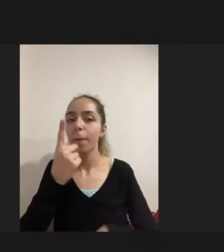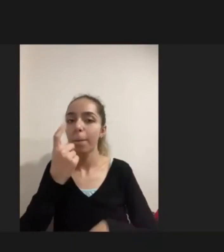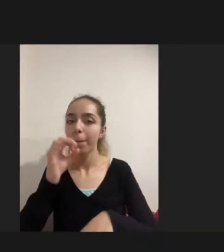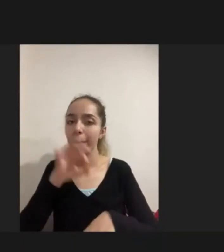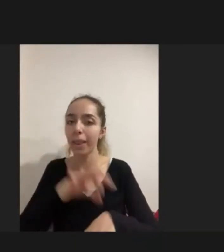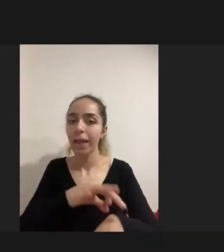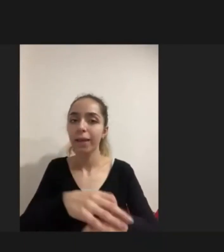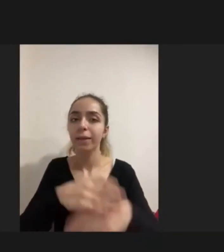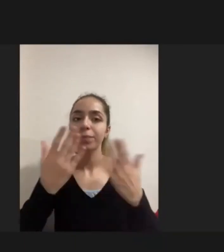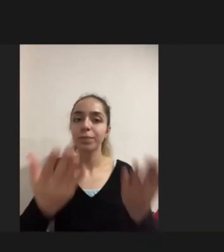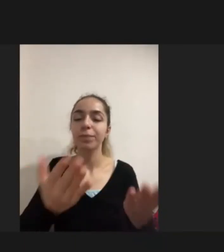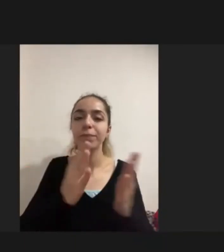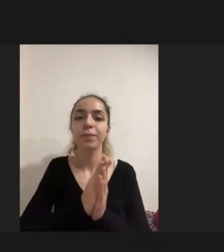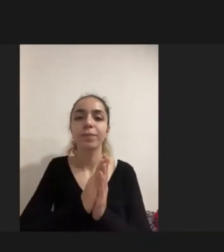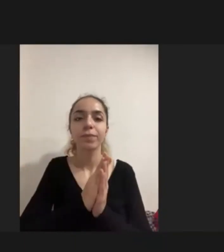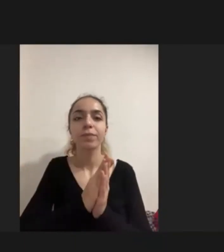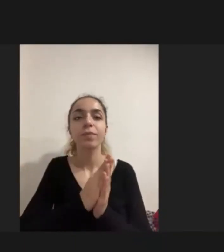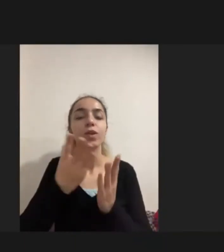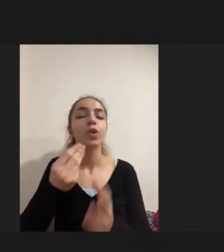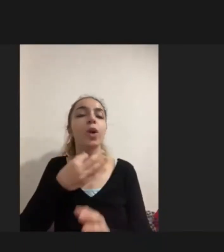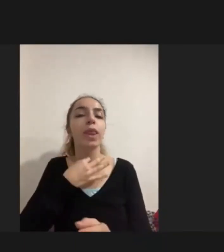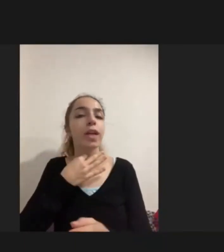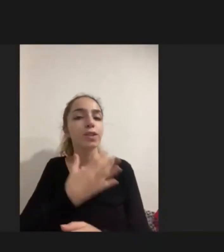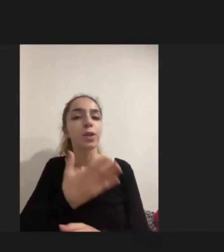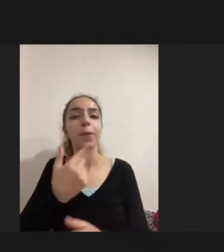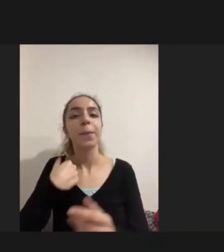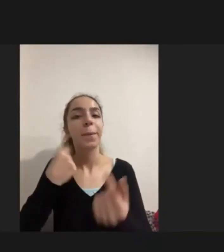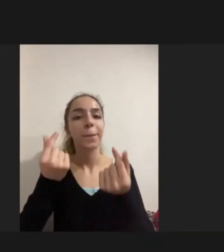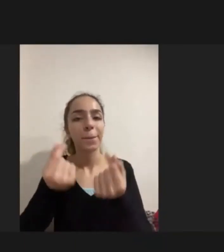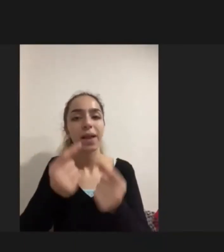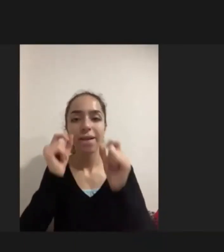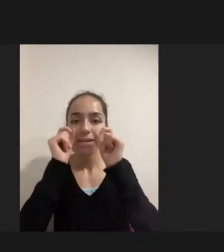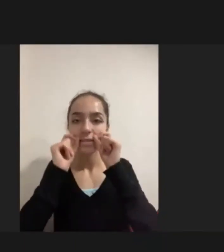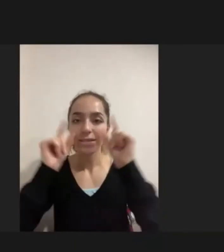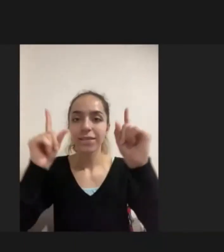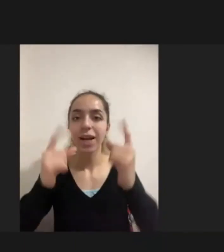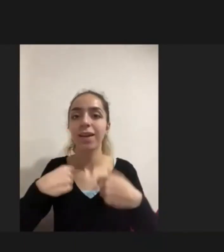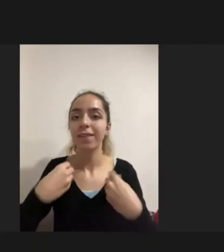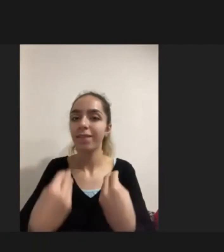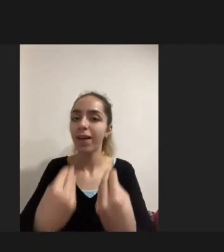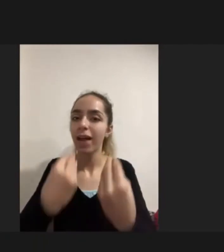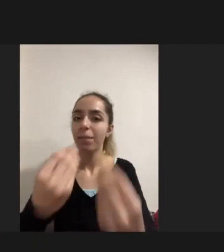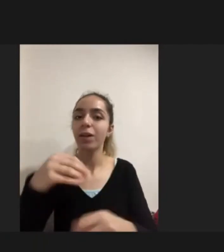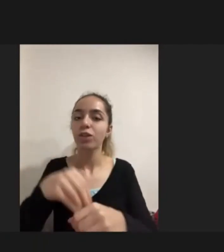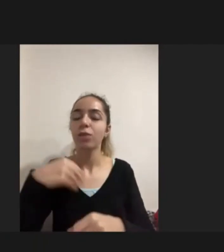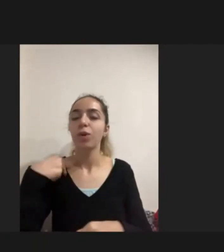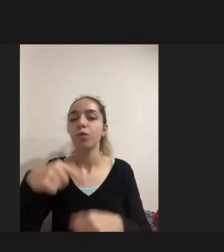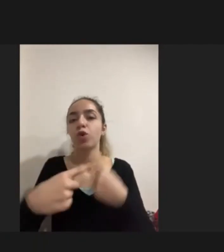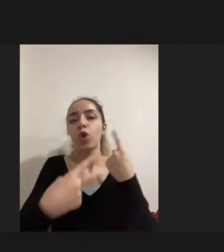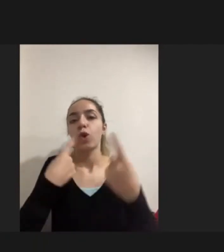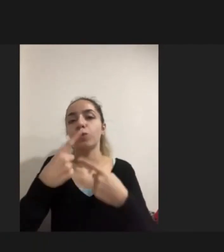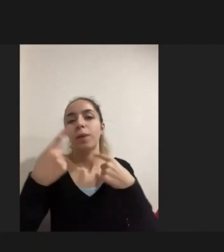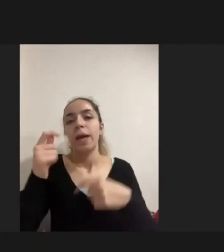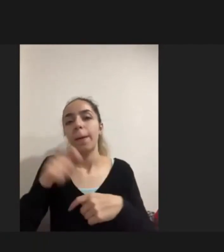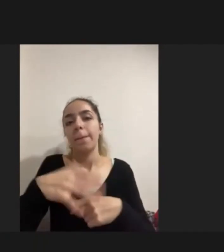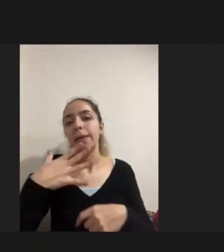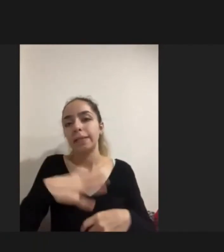Çok teşekkür ederim Ben birazcık Farkındalık kazandırmak adına da zaten bu konuşmayı yapmak istemiştim engelli mülteciler adına da bir farkındalık olsun diye